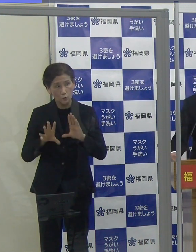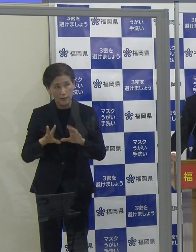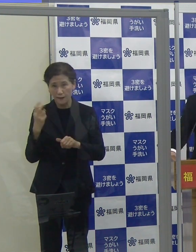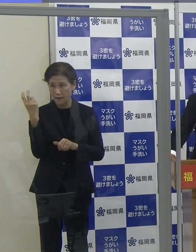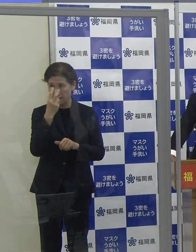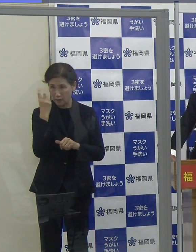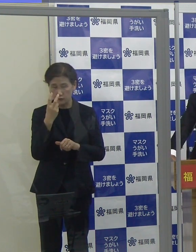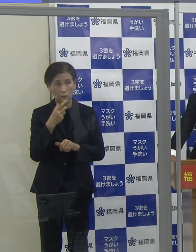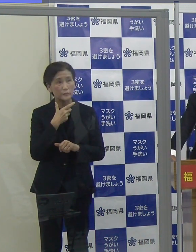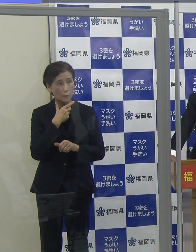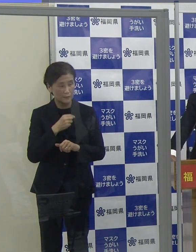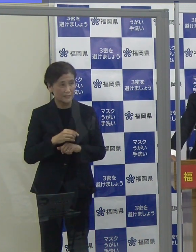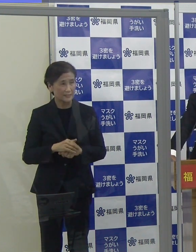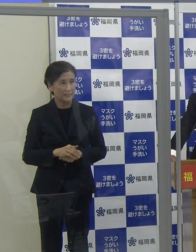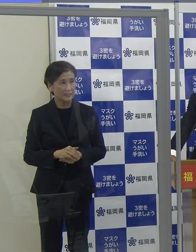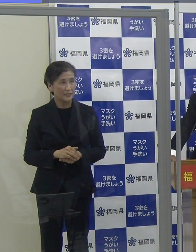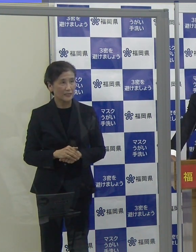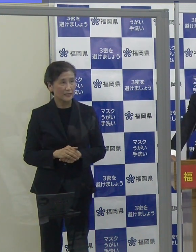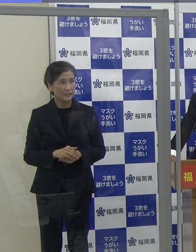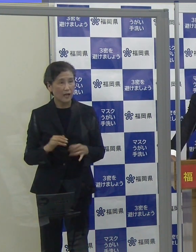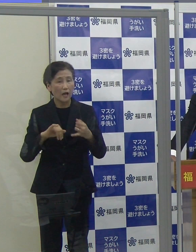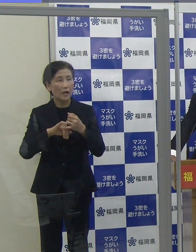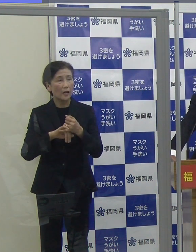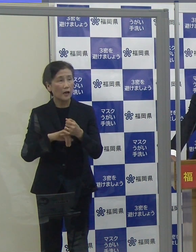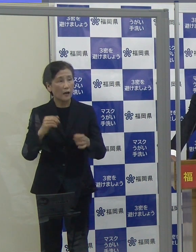（読売新聞）ここは予約せずに受けられるのですか。